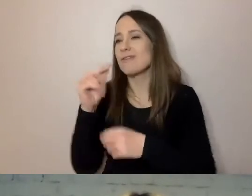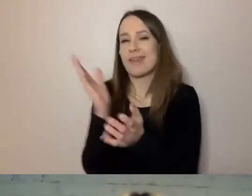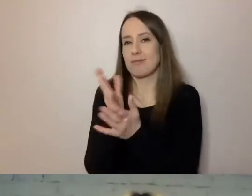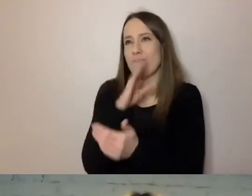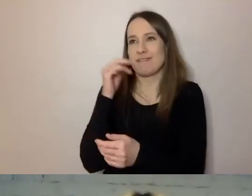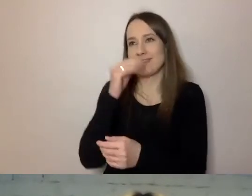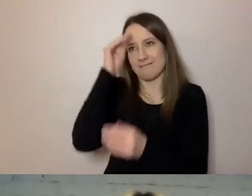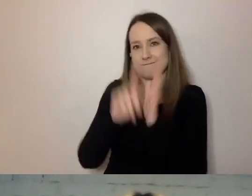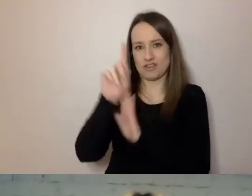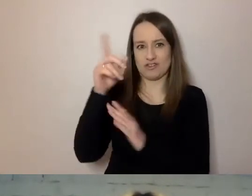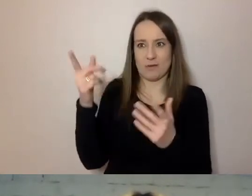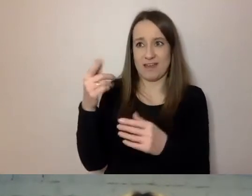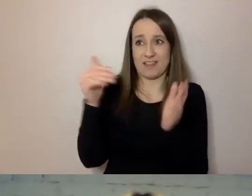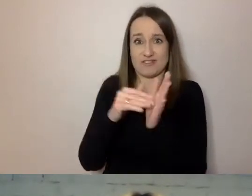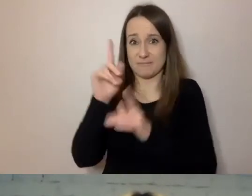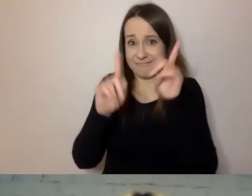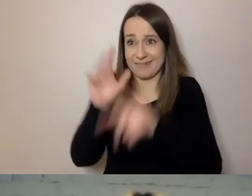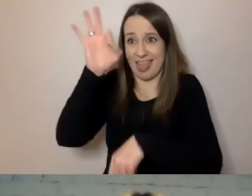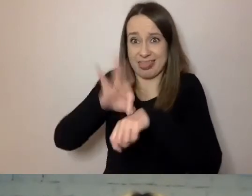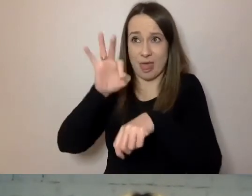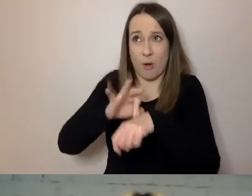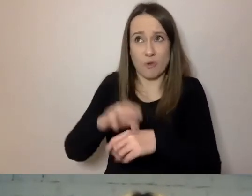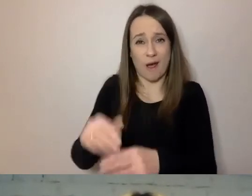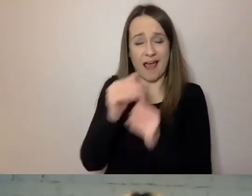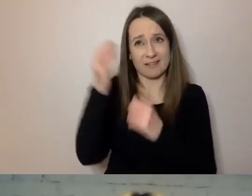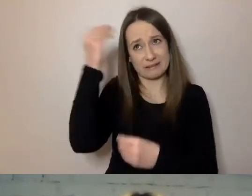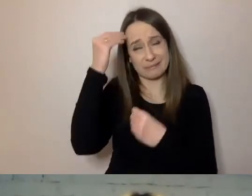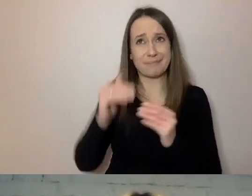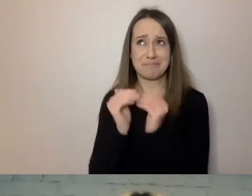ale niemal doktorat. To znaczy, że język jest za trudny.